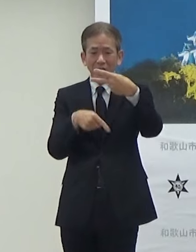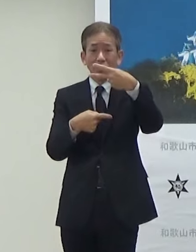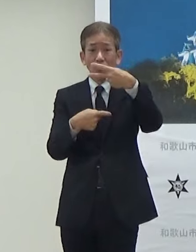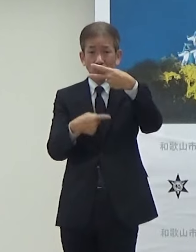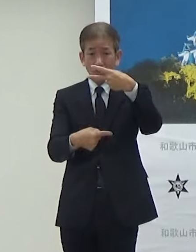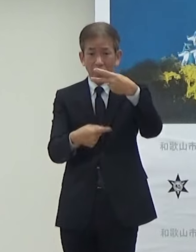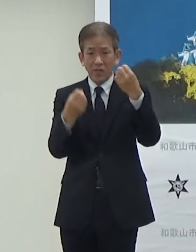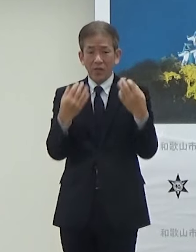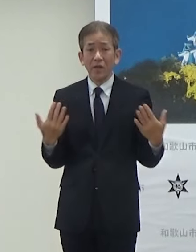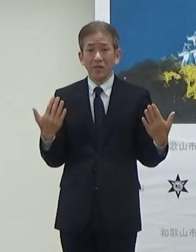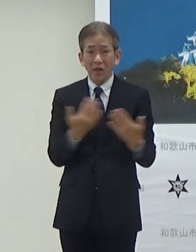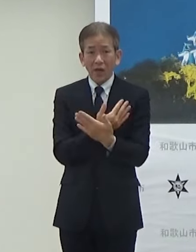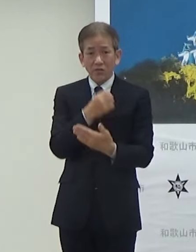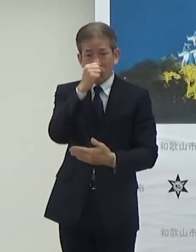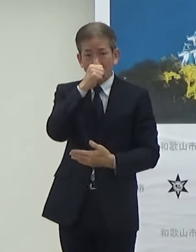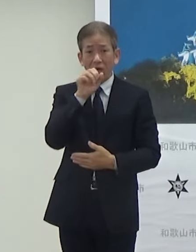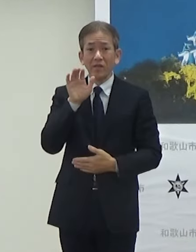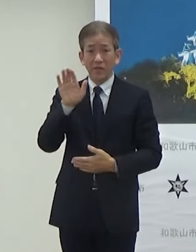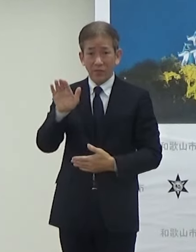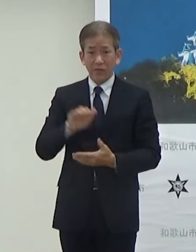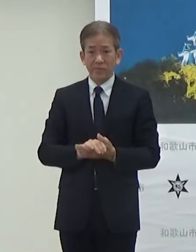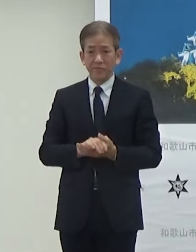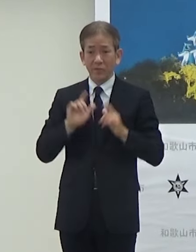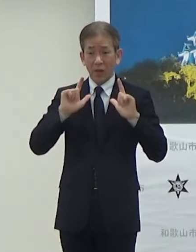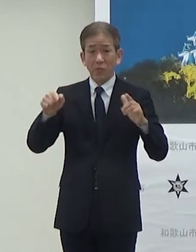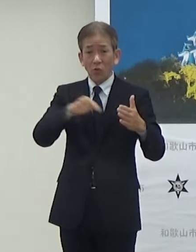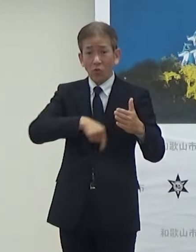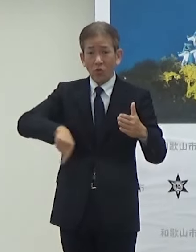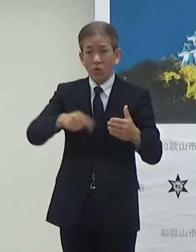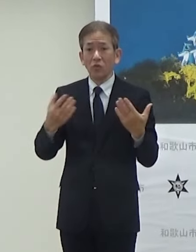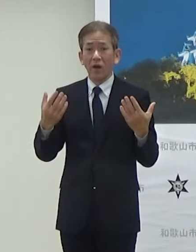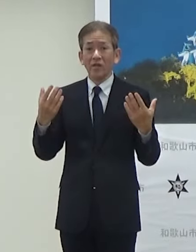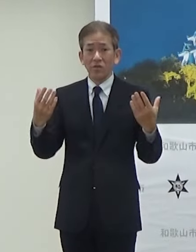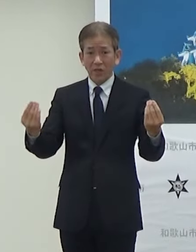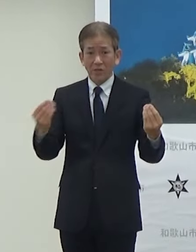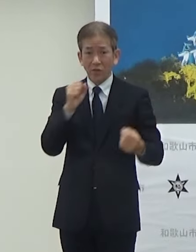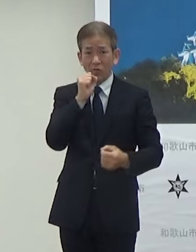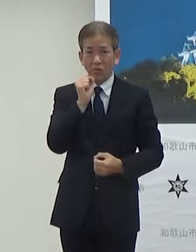リニューアルをすることになります 発表項目は以上でございます よろしくお願いします